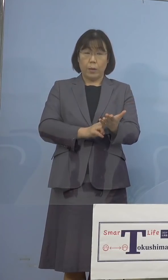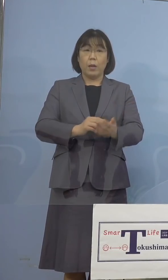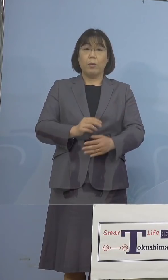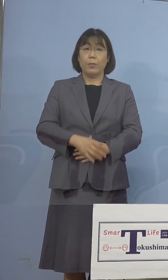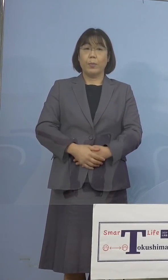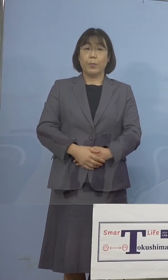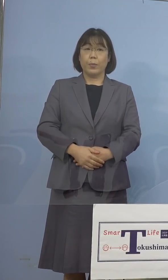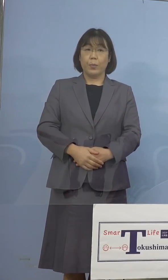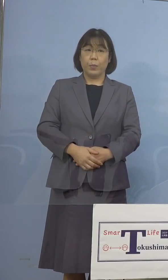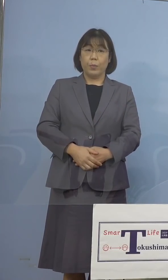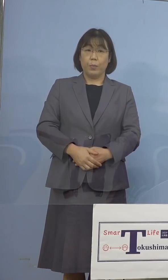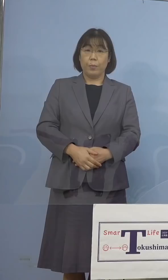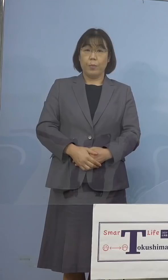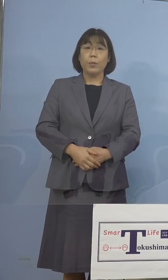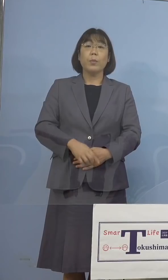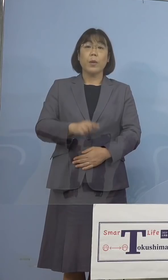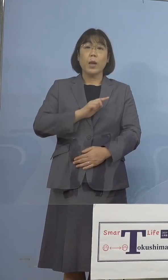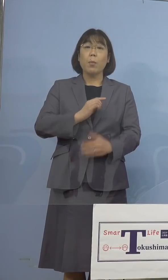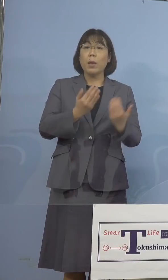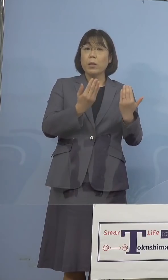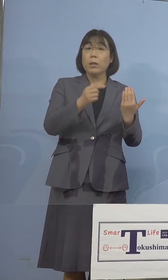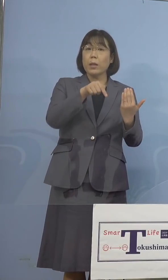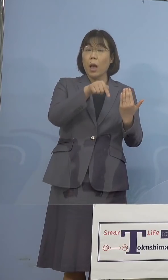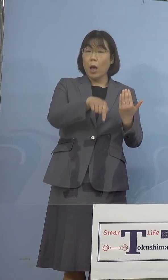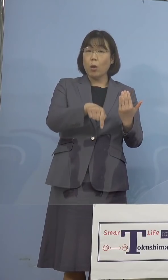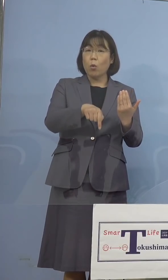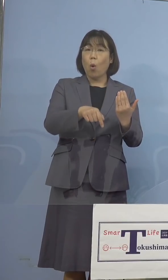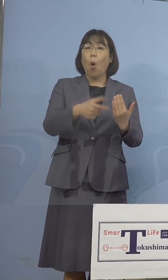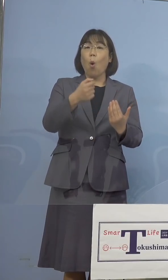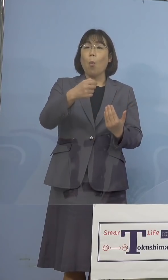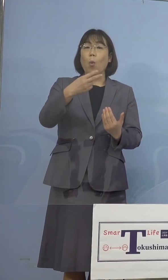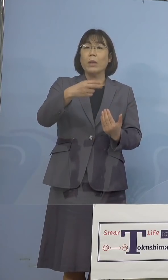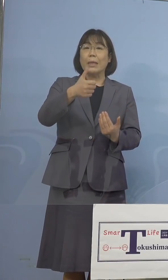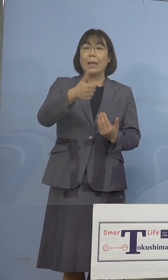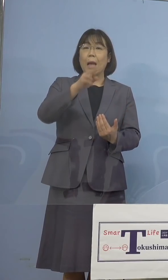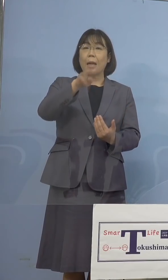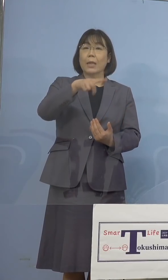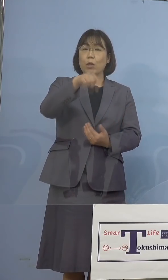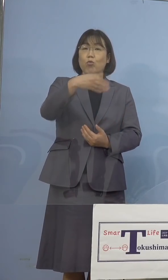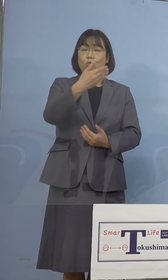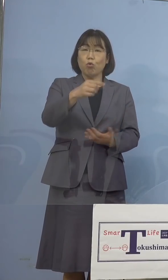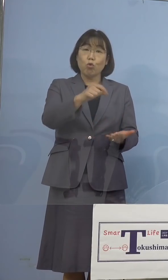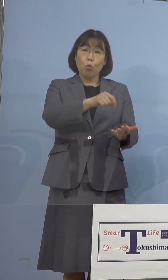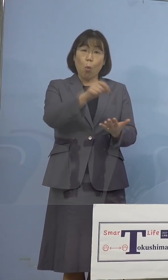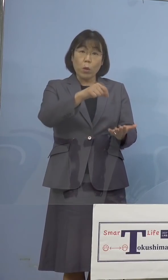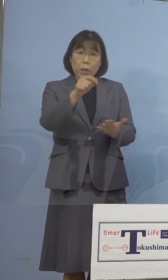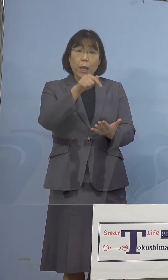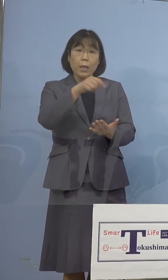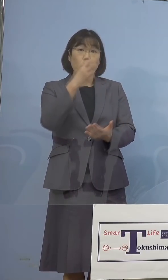そこでまず学校のモニタリング検査に ついてでありますが、複数の